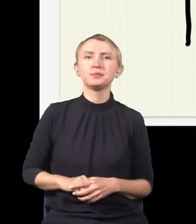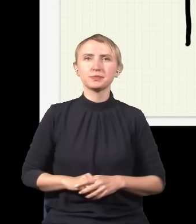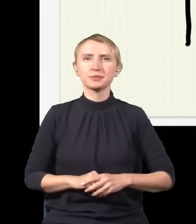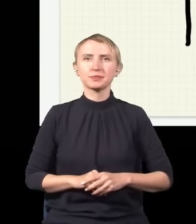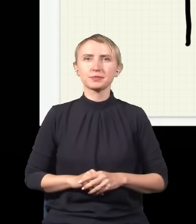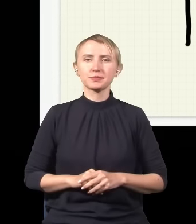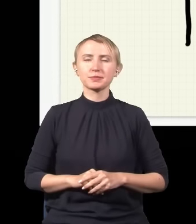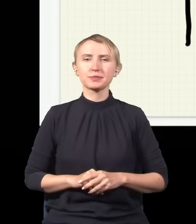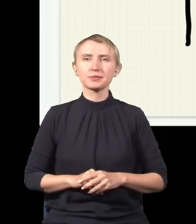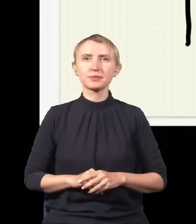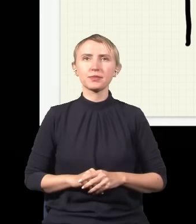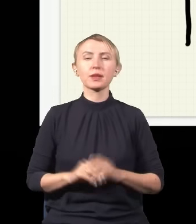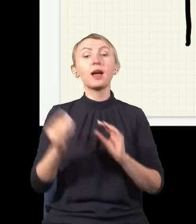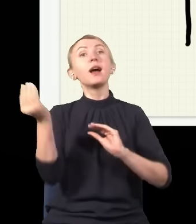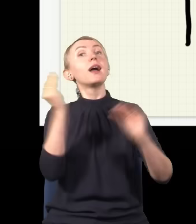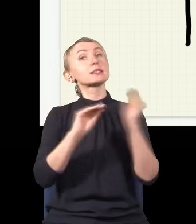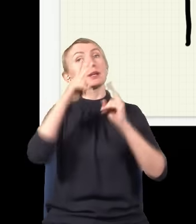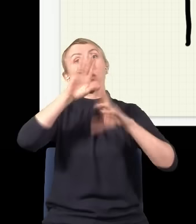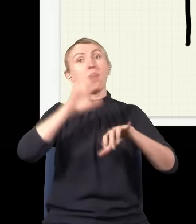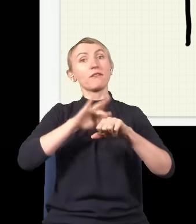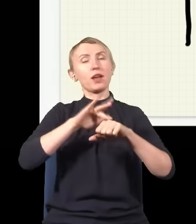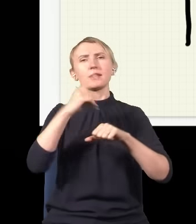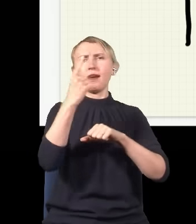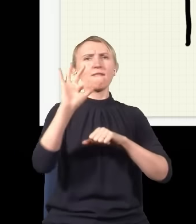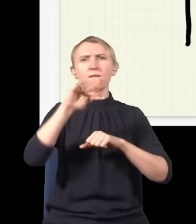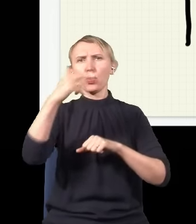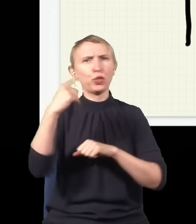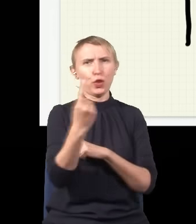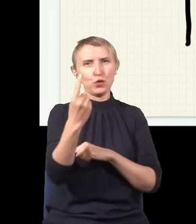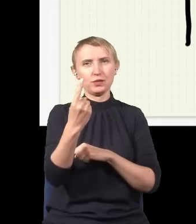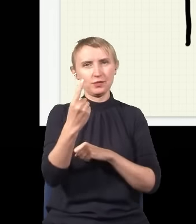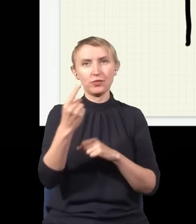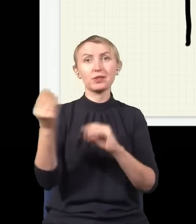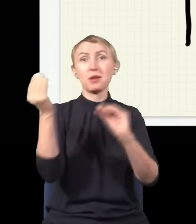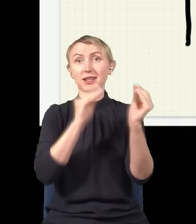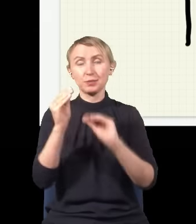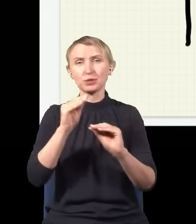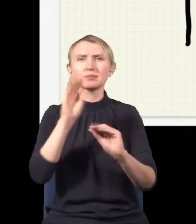Więc ten eksperyment pokazuje, że nawet pojedynczy foton w tym eksperymencie zachowuje się trochę tak,